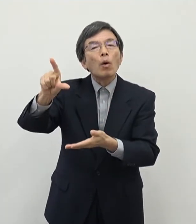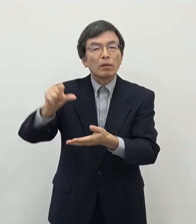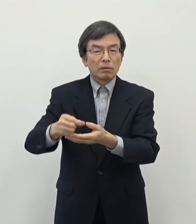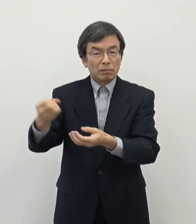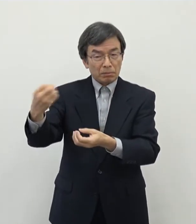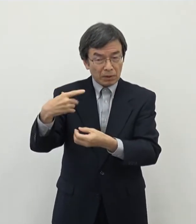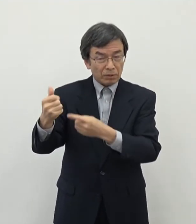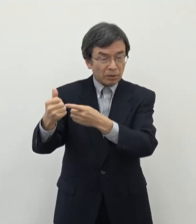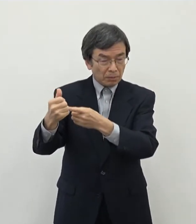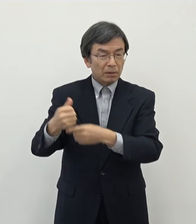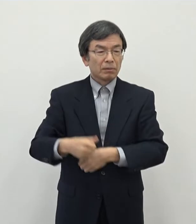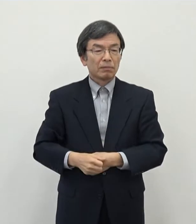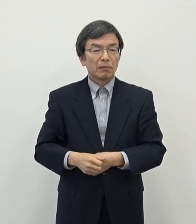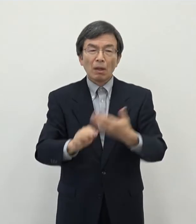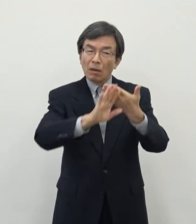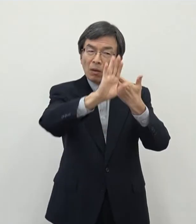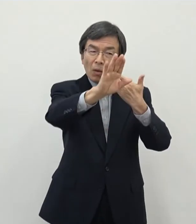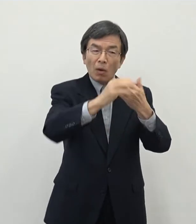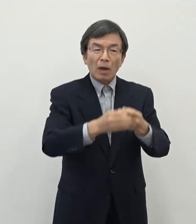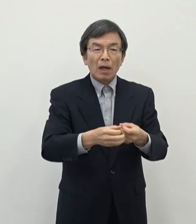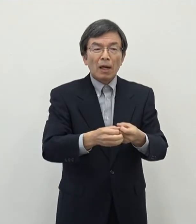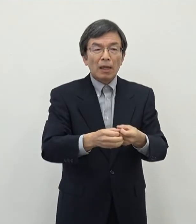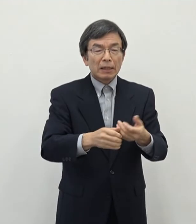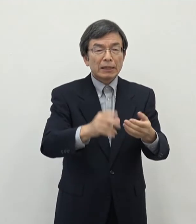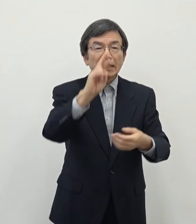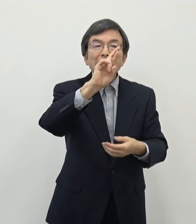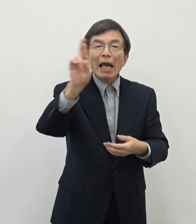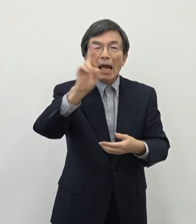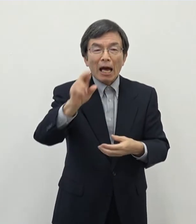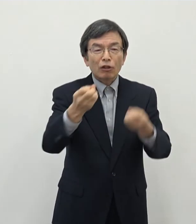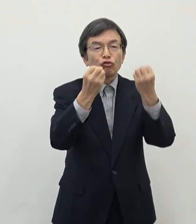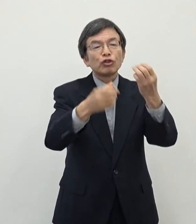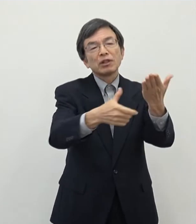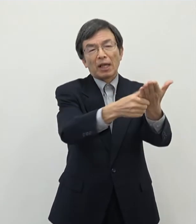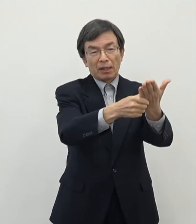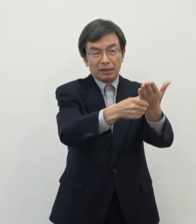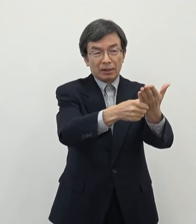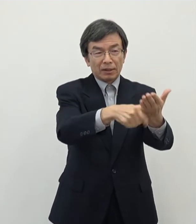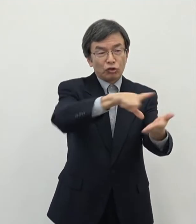これからJRの新駅中心にですねまた新しい交通の流れもできていきます